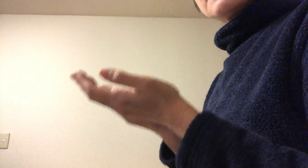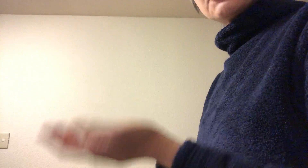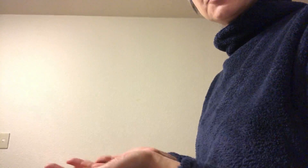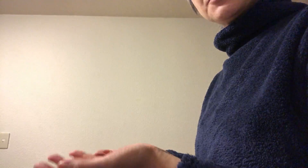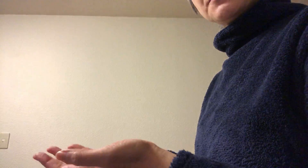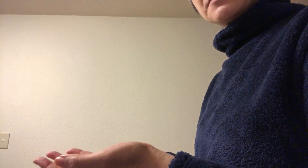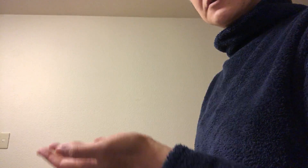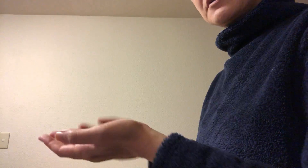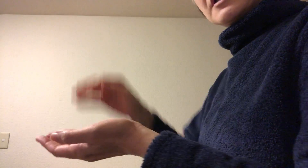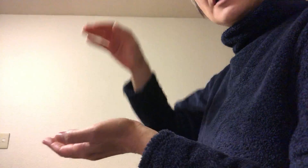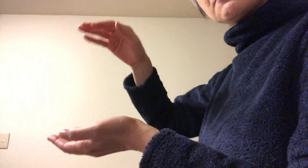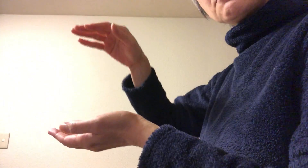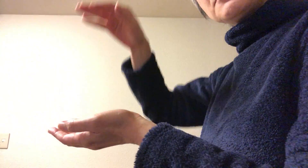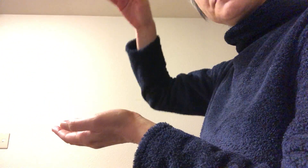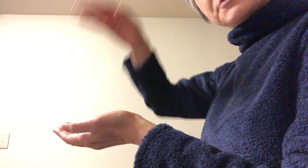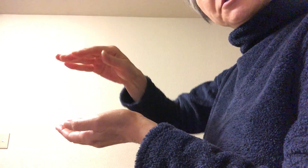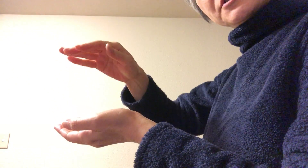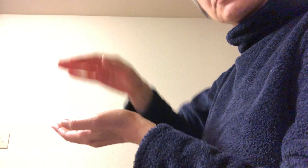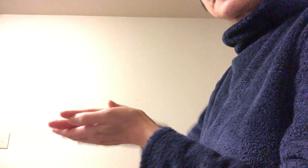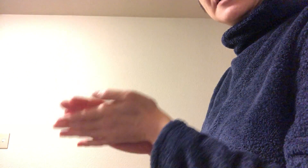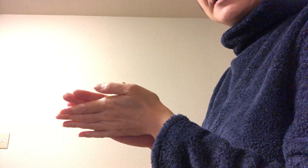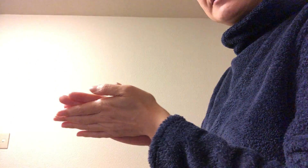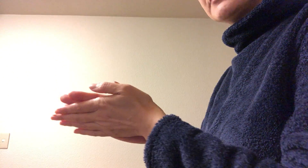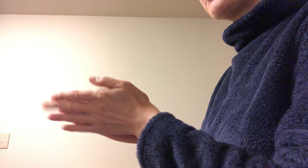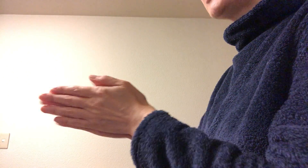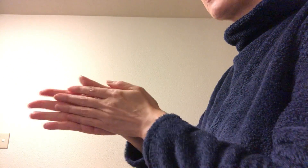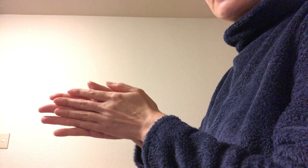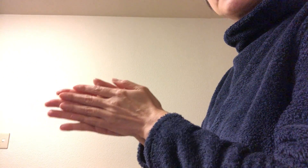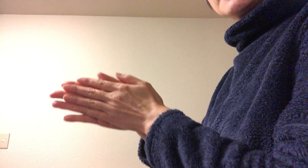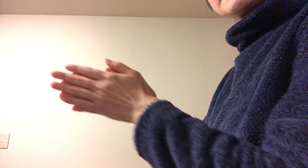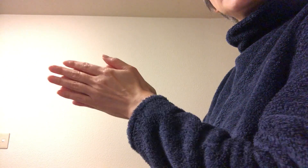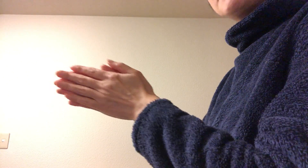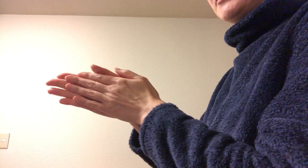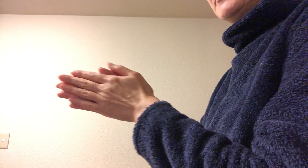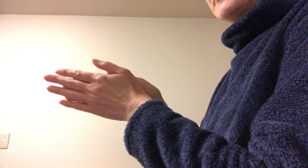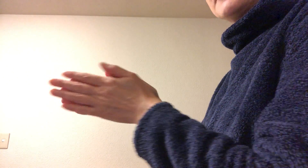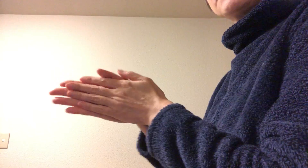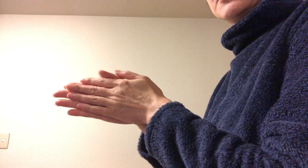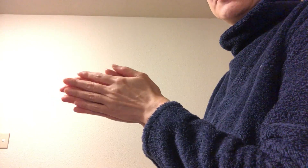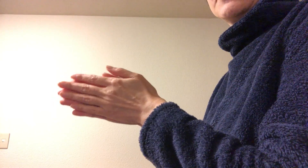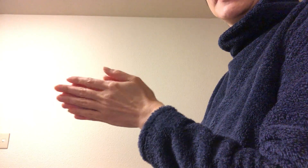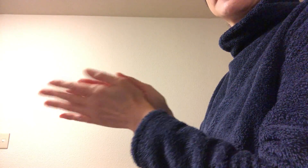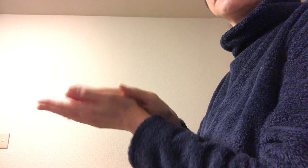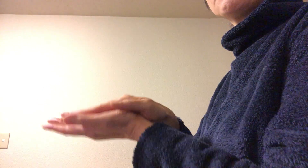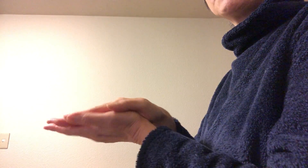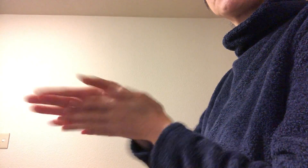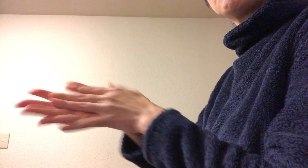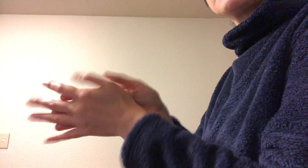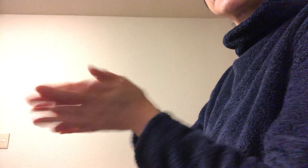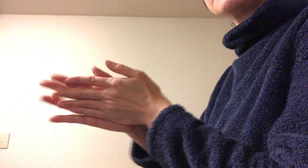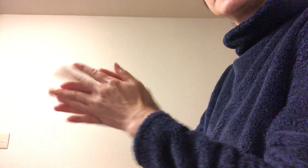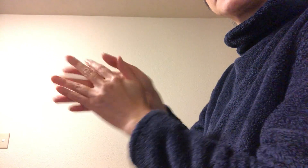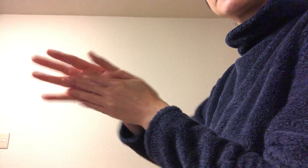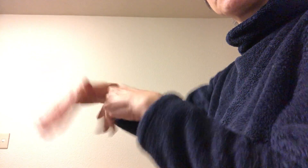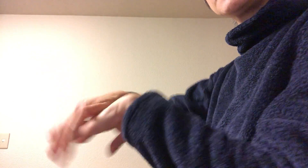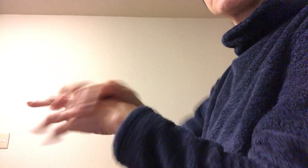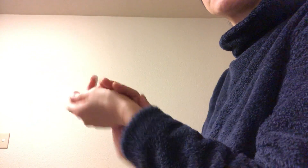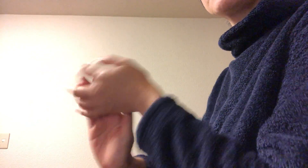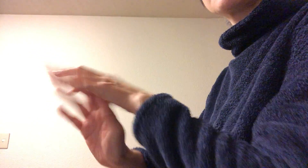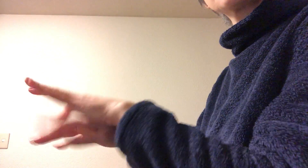手指消毒アルコール プシュってとってその後 テレビで芸能人がやっているの見るとその後すぐ